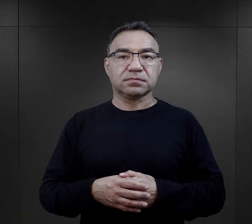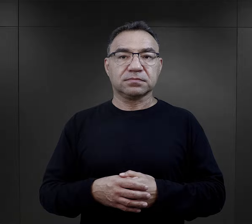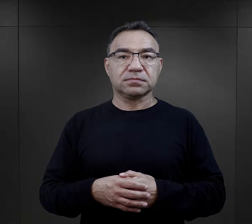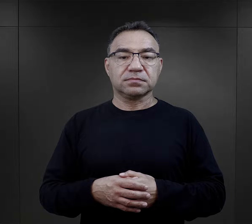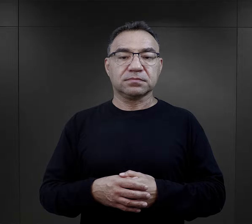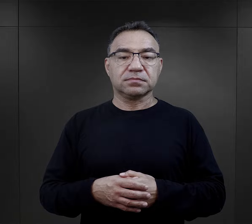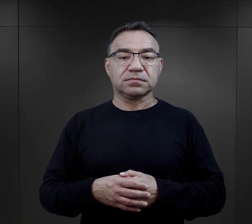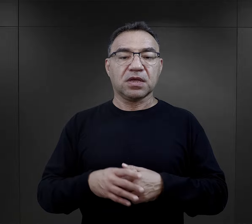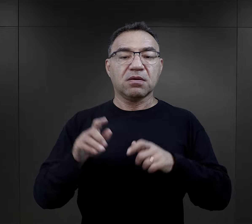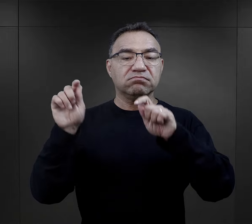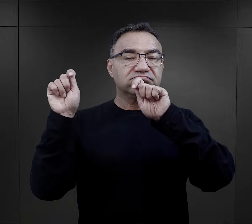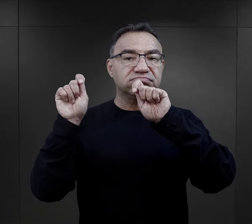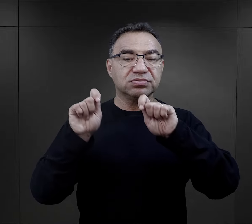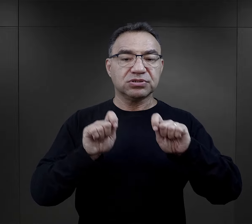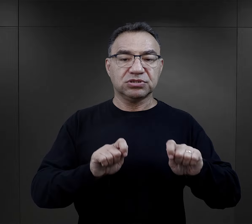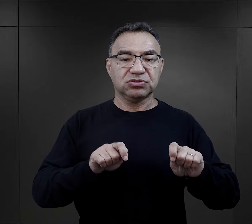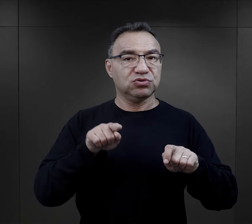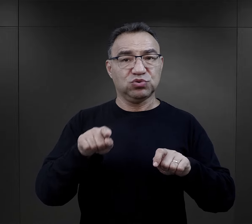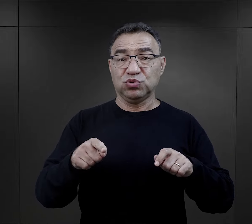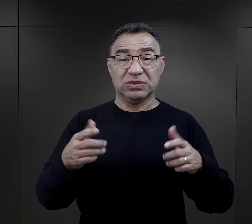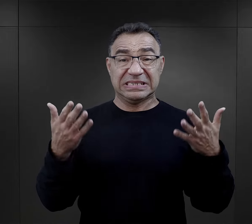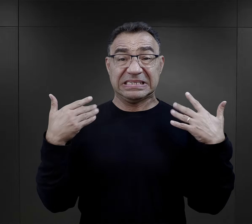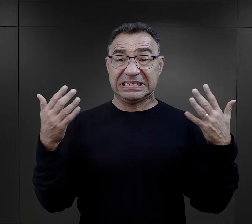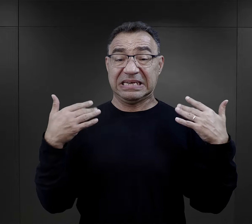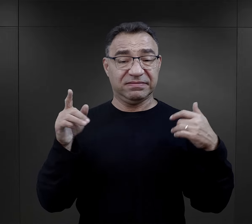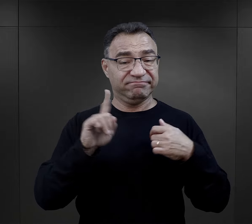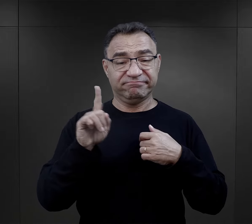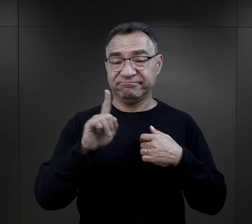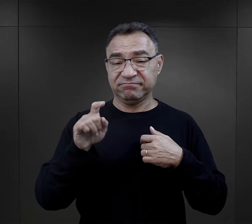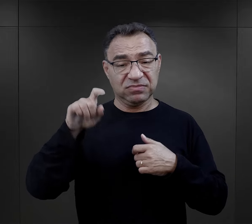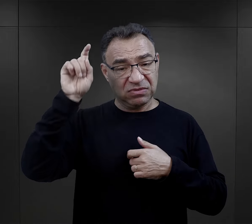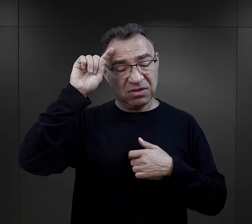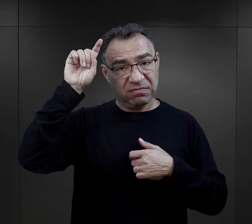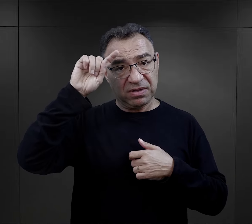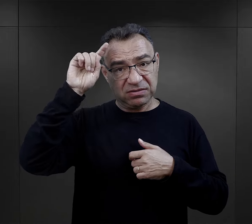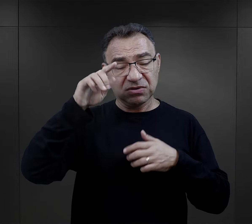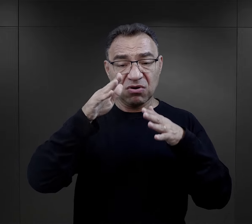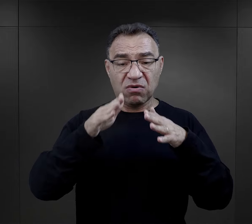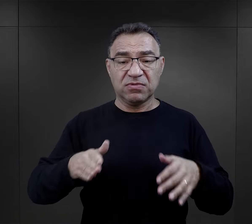„Przyjechaliście tutaj nie do sanatorium, tylko do niemieckiego obozu koncentracyjnego,